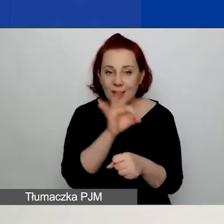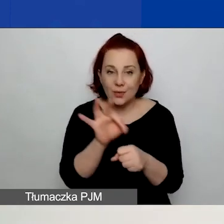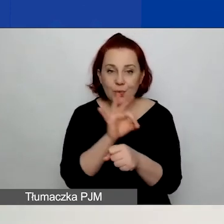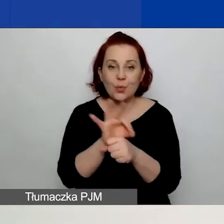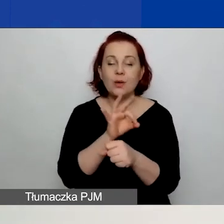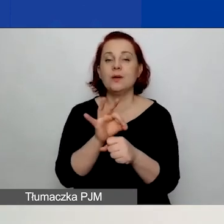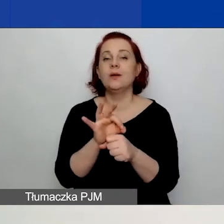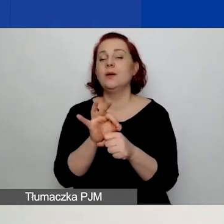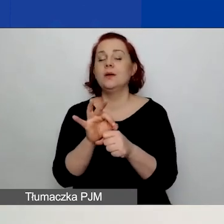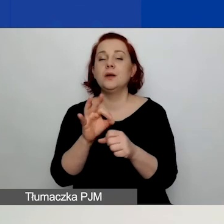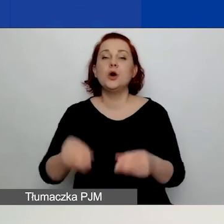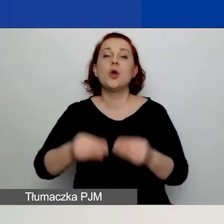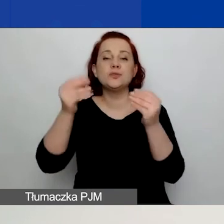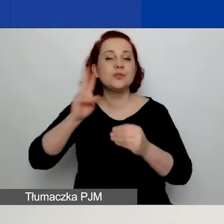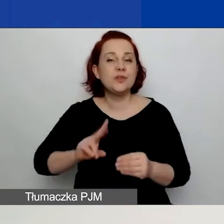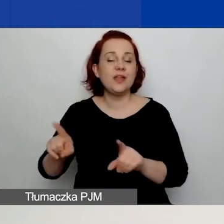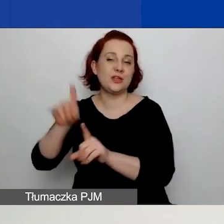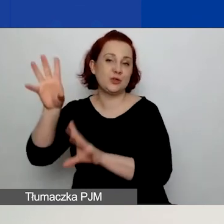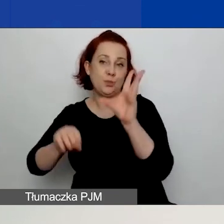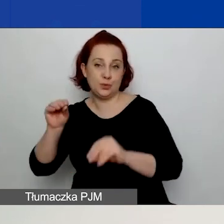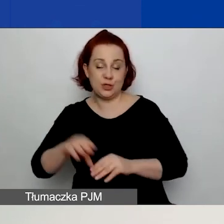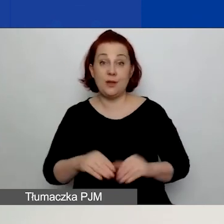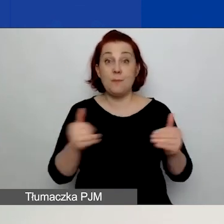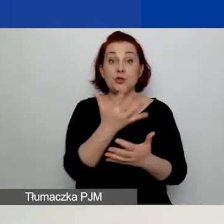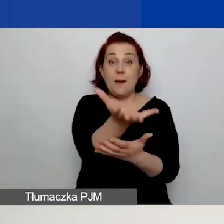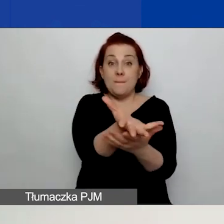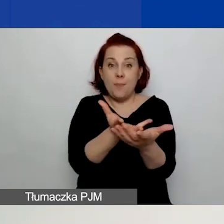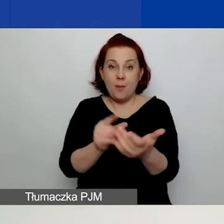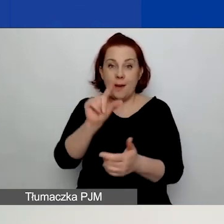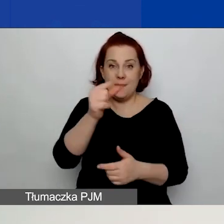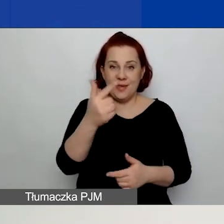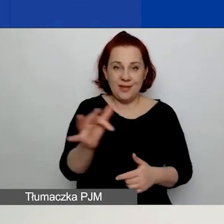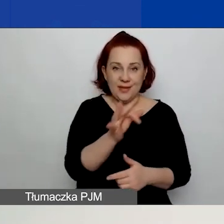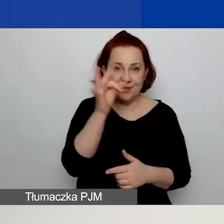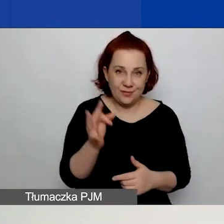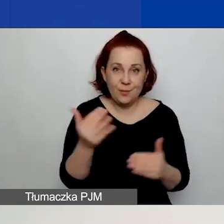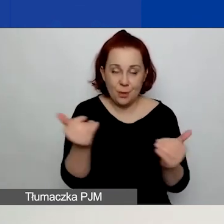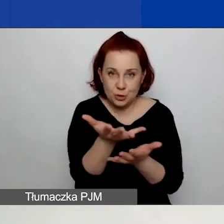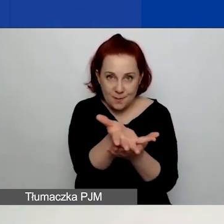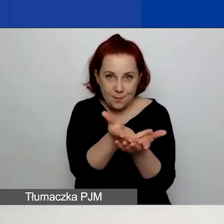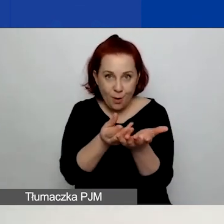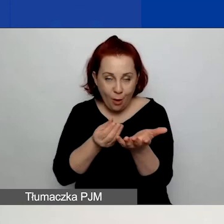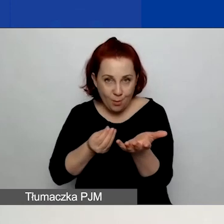Znajdziecie też przycisk "Pobierz PDF", który mówi sam za siebie. Będziecie mogli pobrać wniosek w formacie PDF